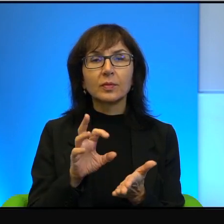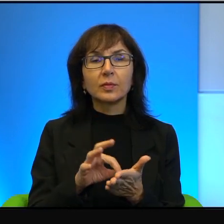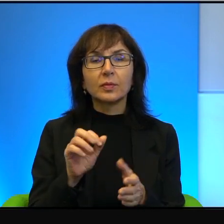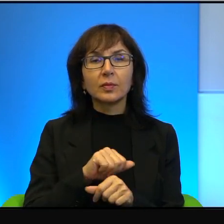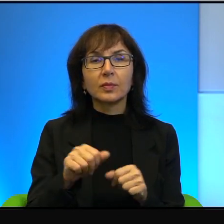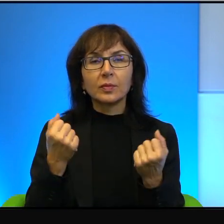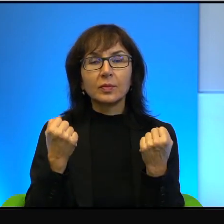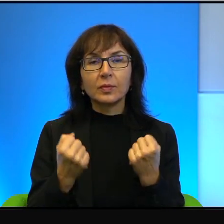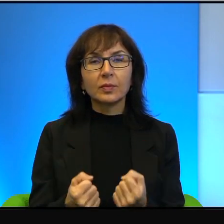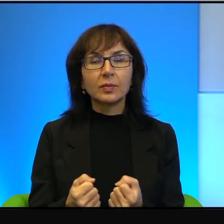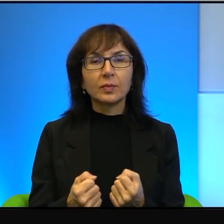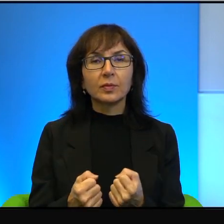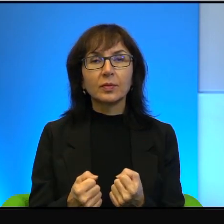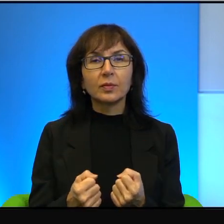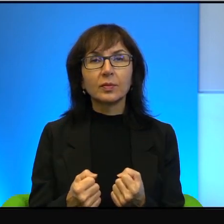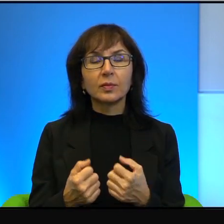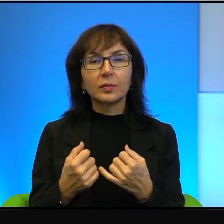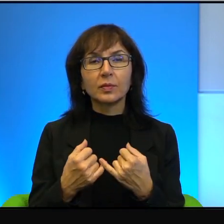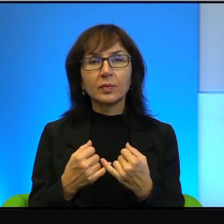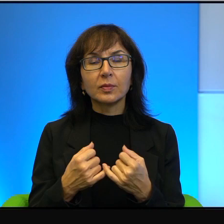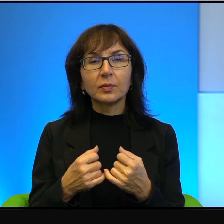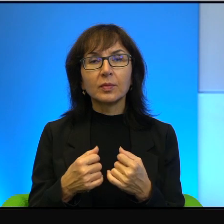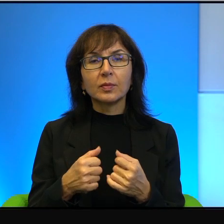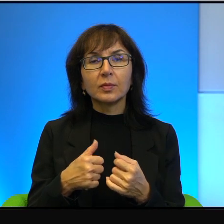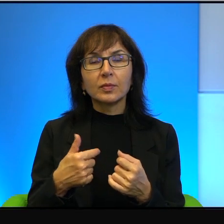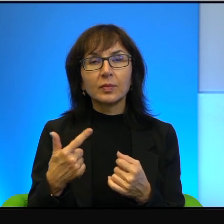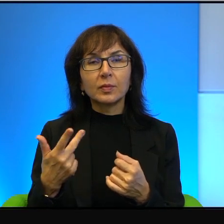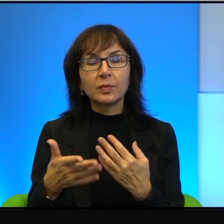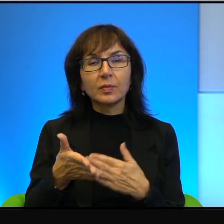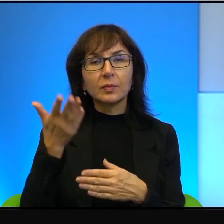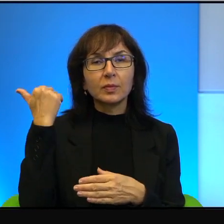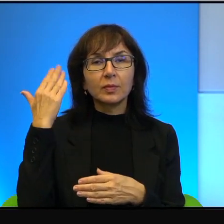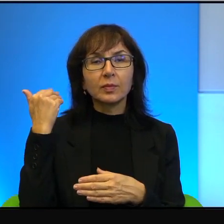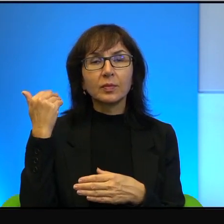jakiś czas temu, tak. Być może, nie daj Boże, ale być może,